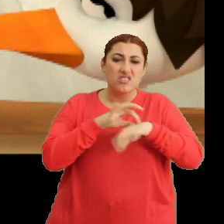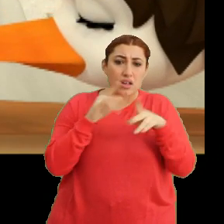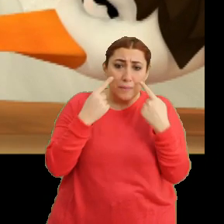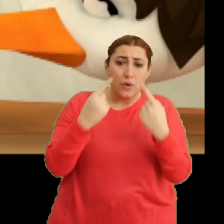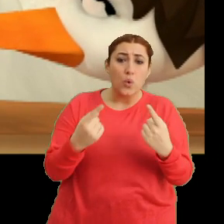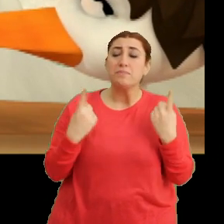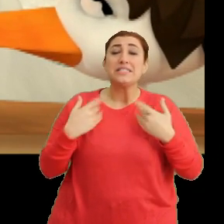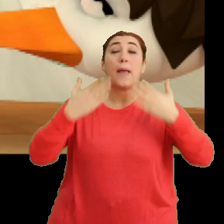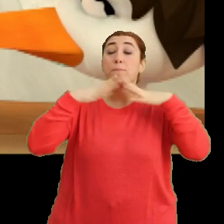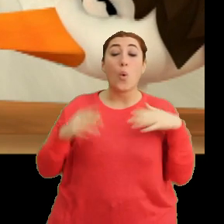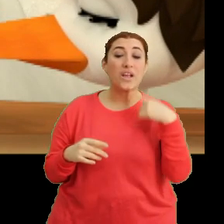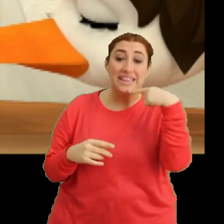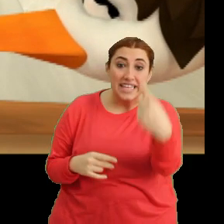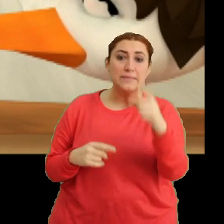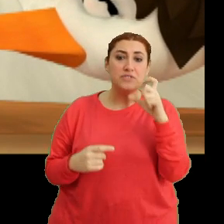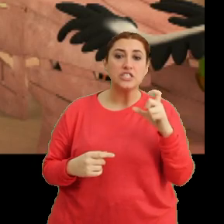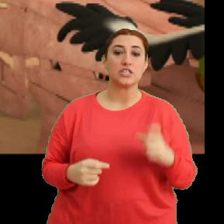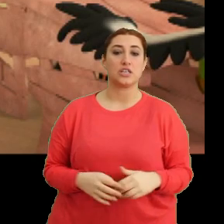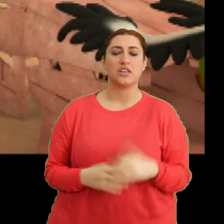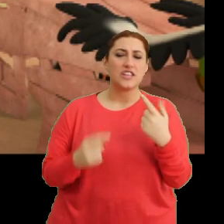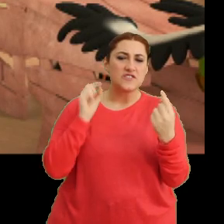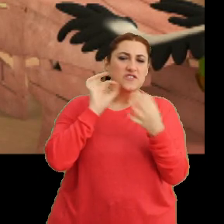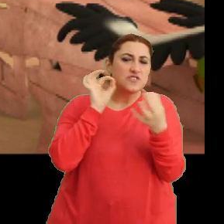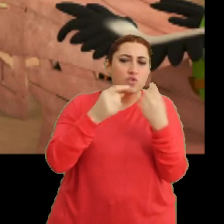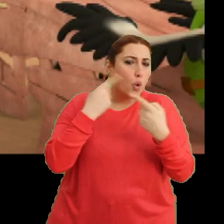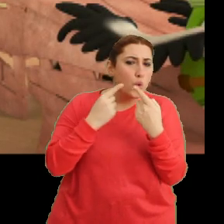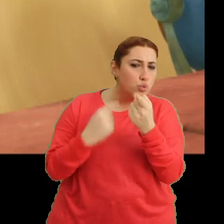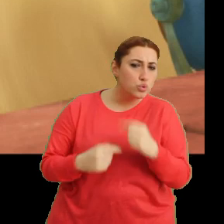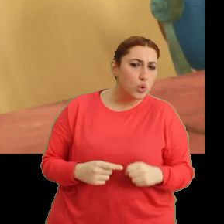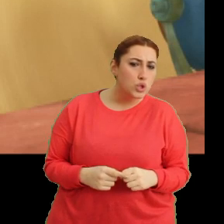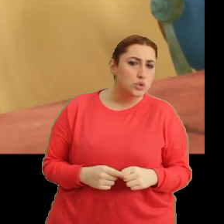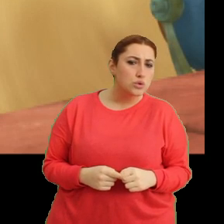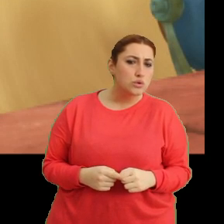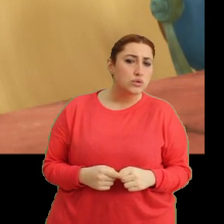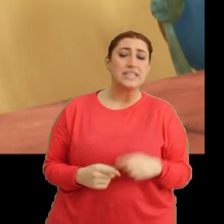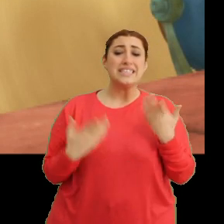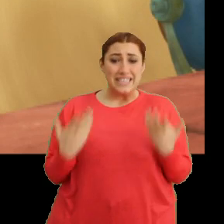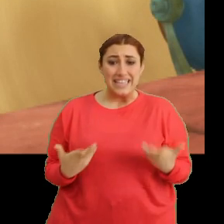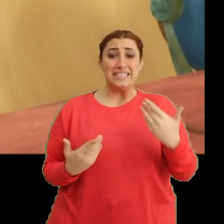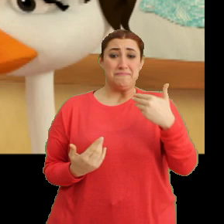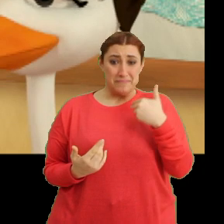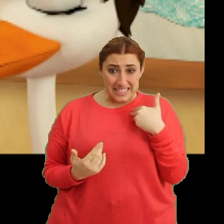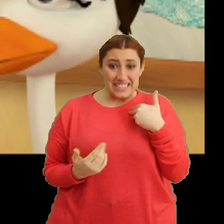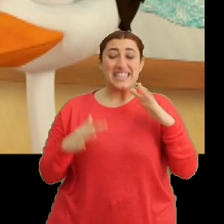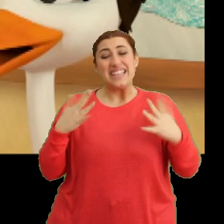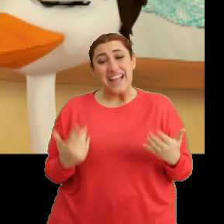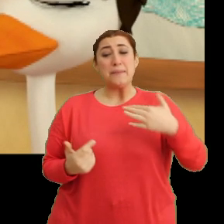Bir şeyim yok dedim Ciciki. Neden fısıldaşıyorsunuz bakayım orada? Şey biz... ...yani ben...